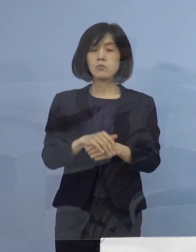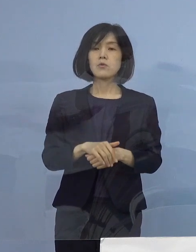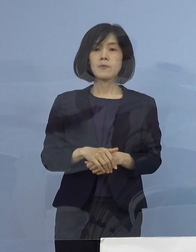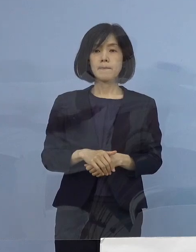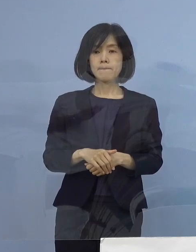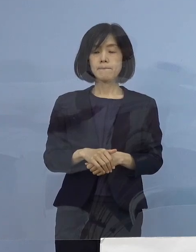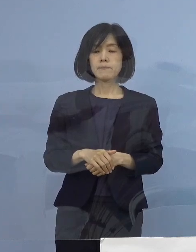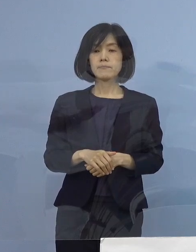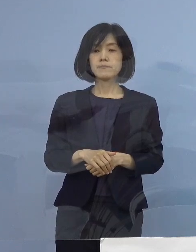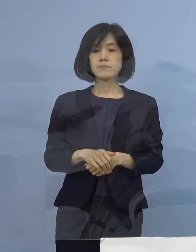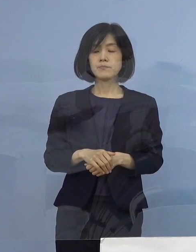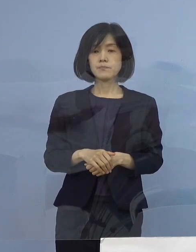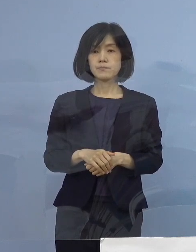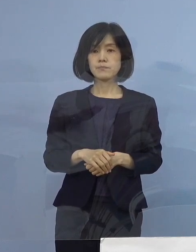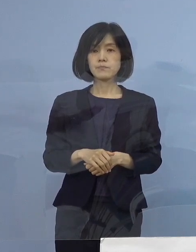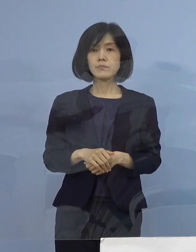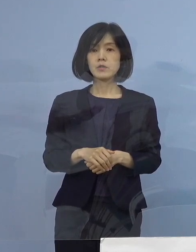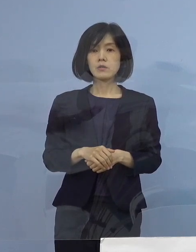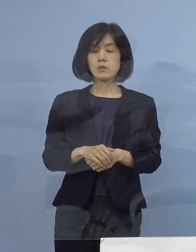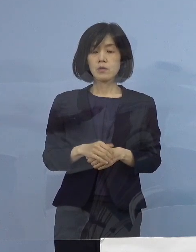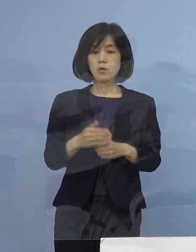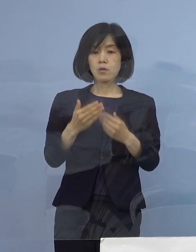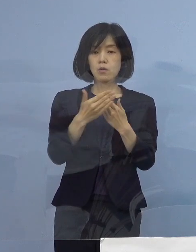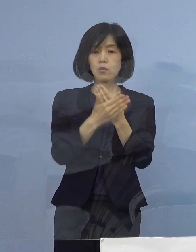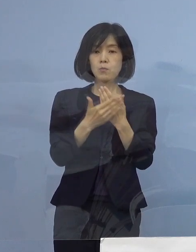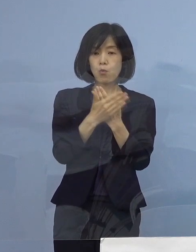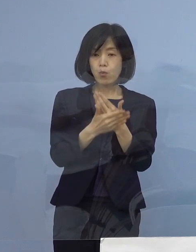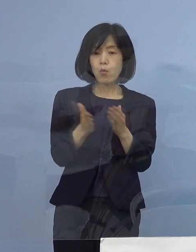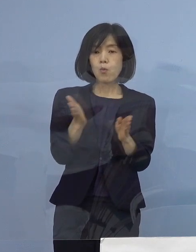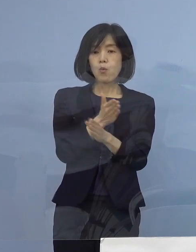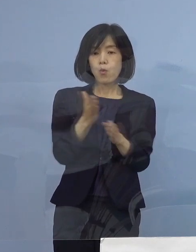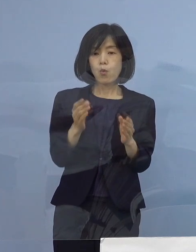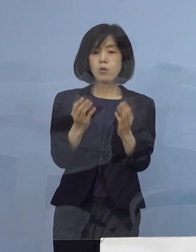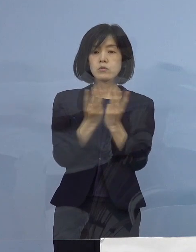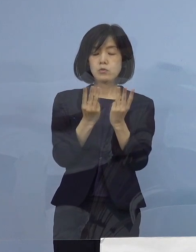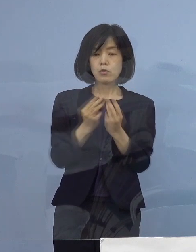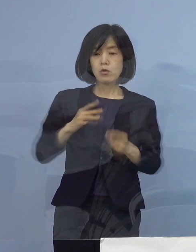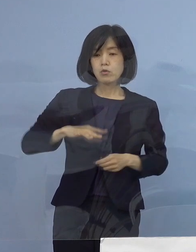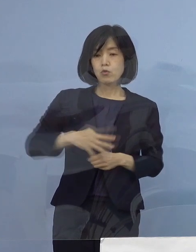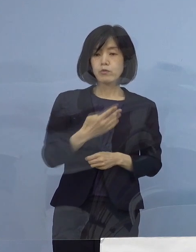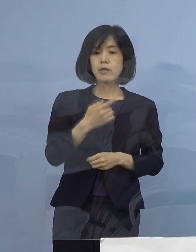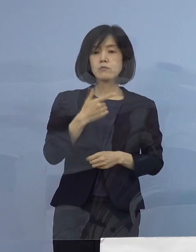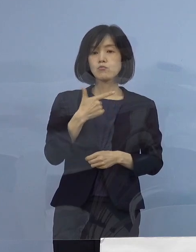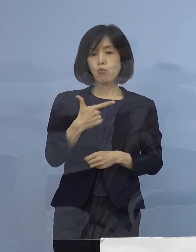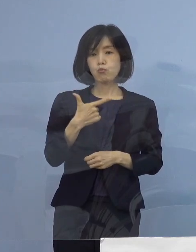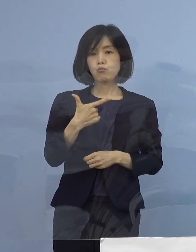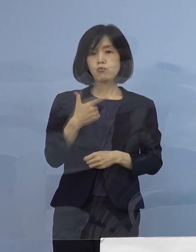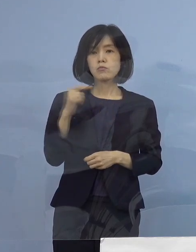4番目の項目 療養者数406名となります